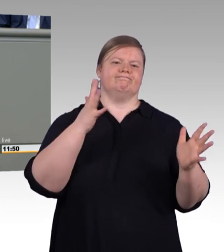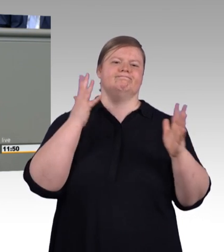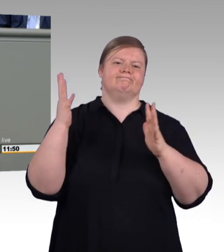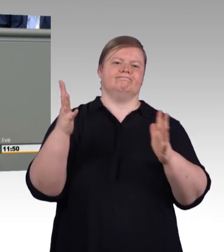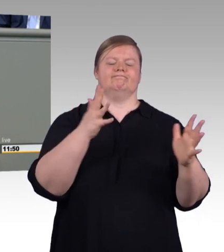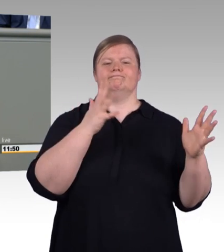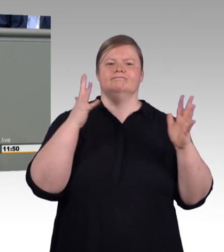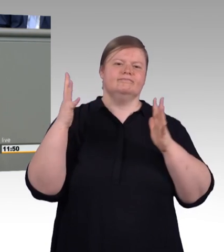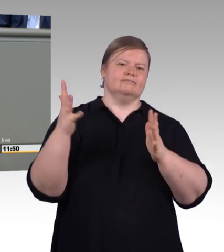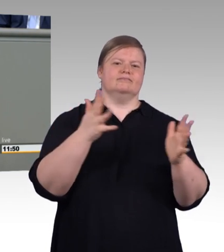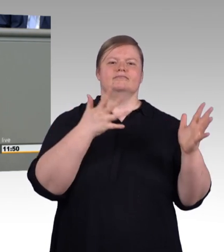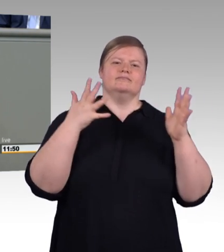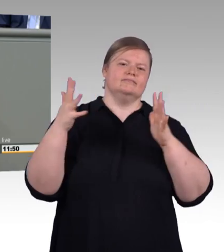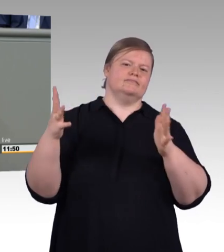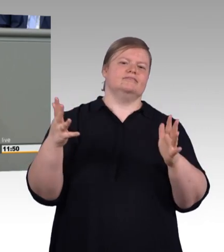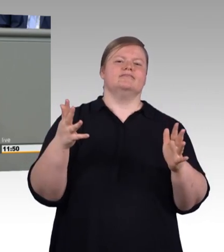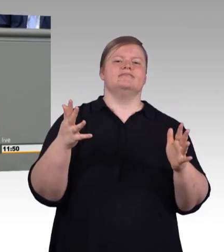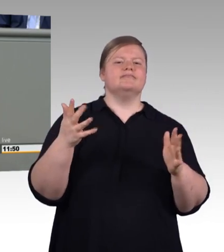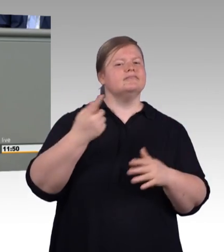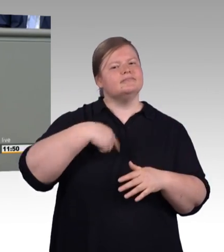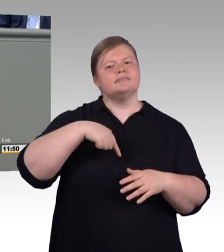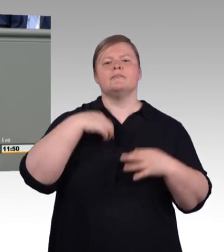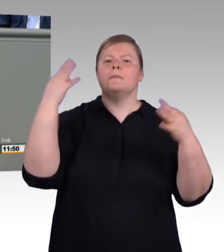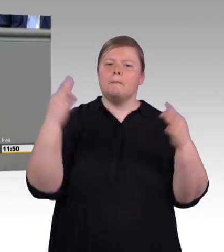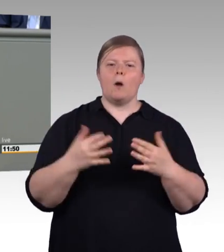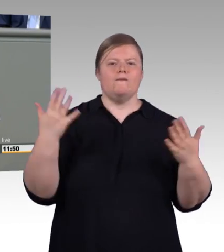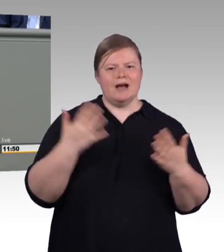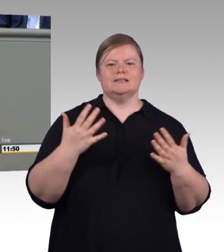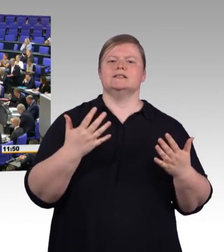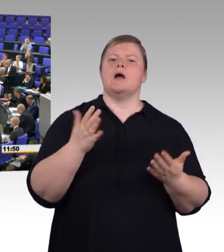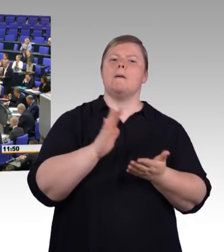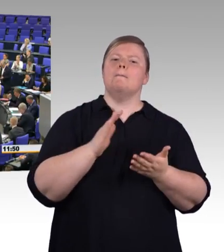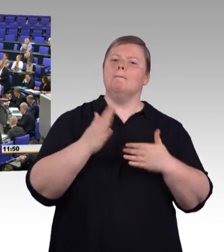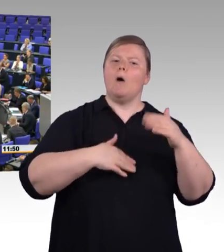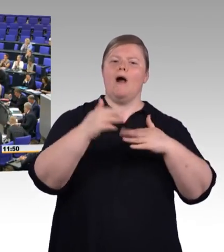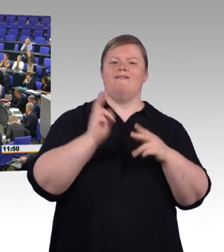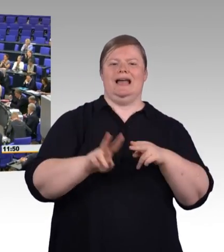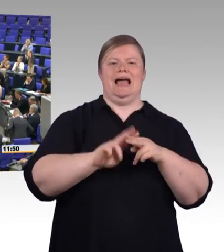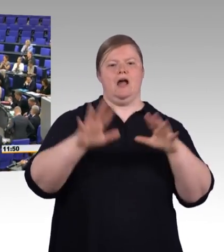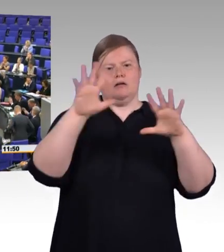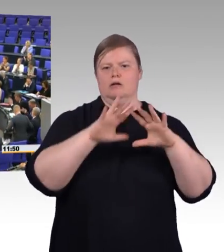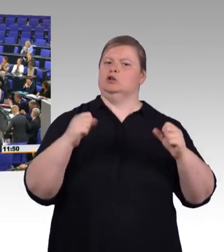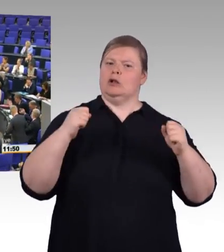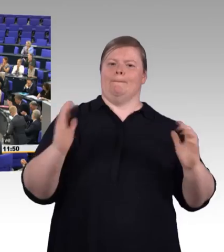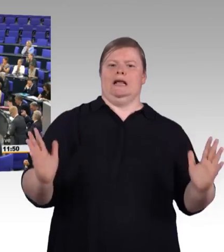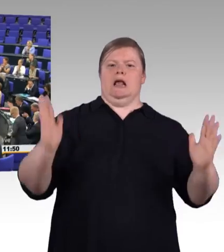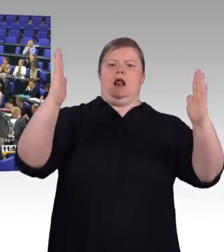Lassen Sie uns noch mehr Licht in die berufliche Bildung bringen. Vielen Dank. (Beifall) (Präsidium) Vielen Dank, Frau Kollegin.